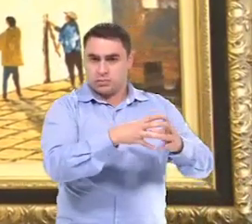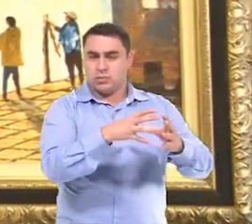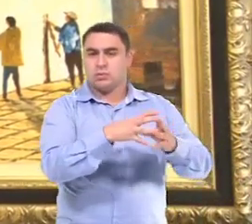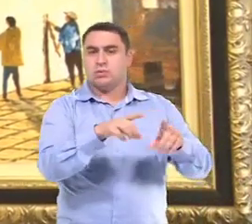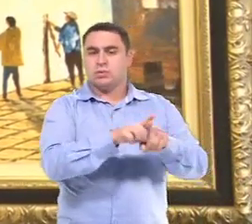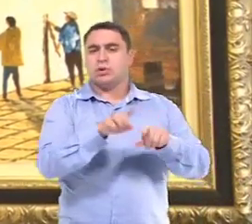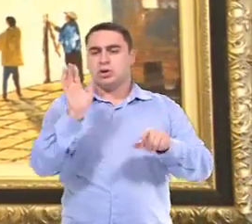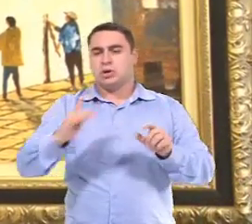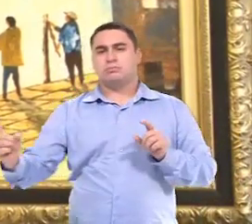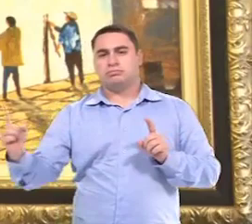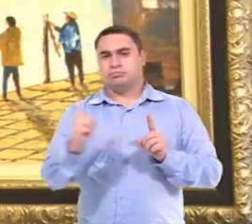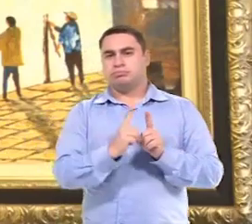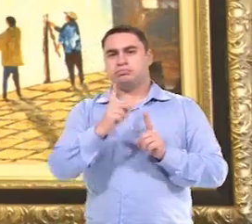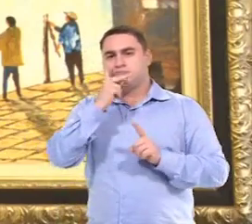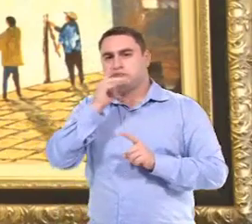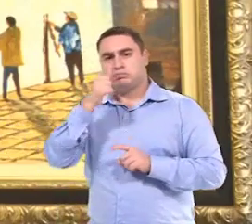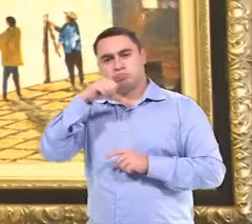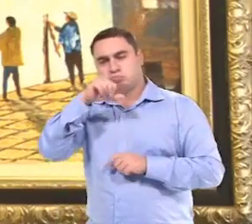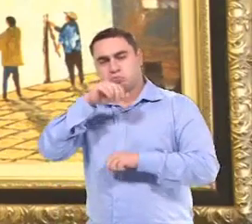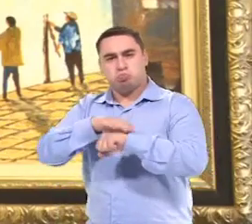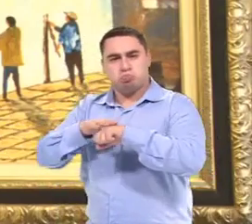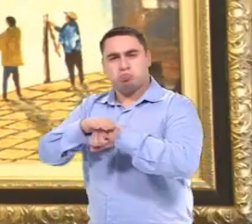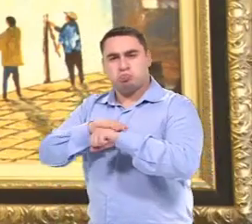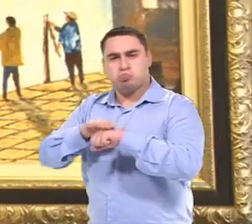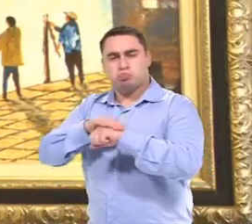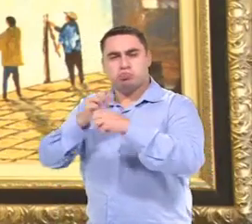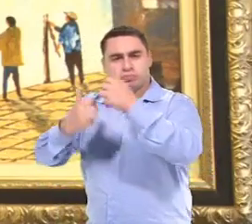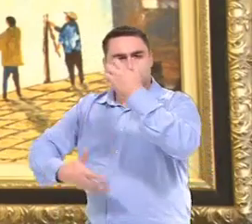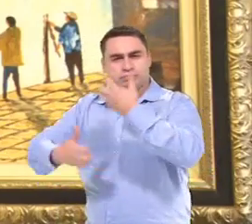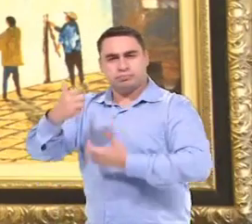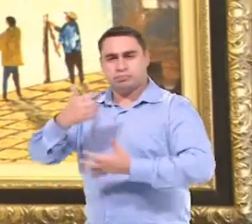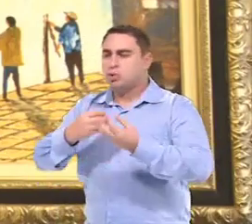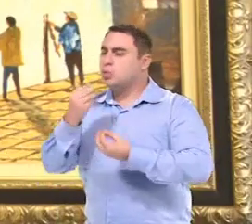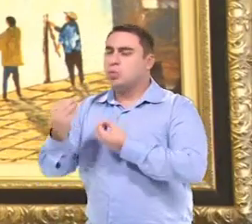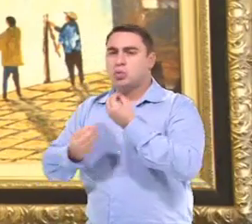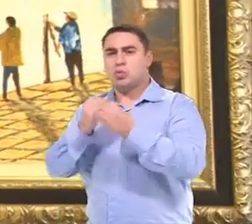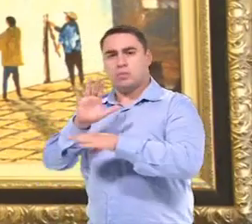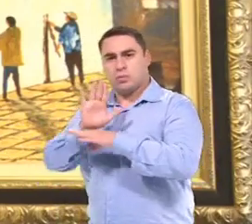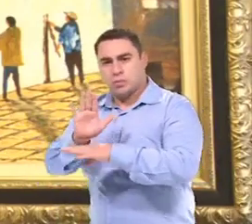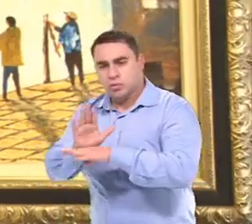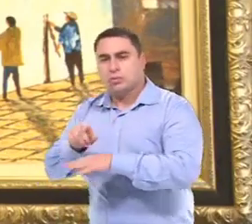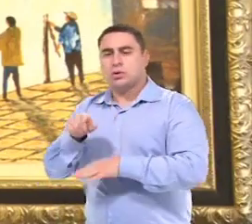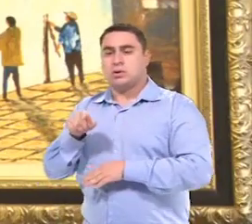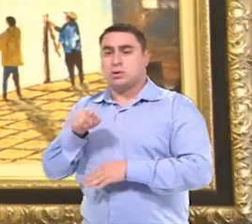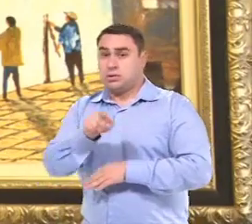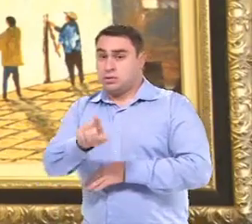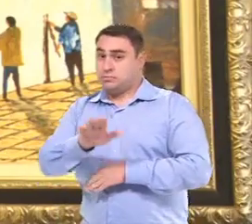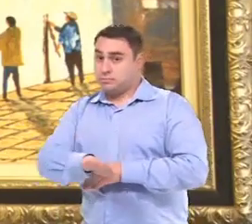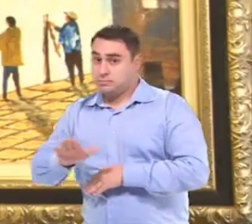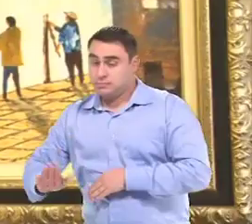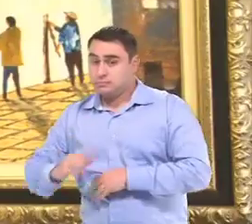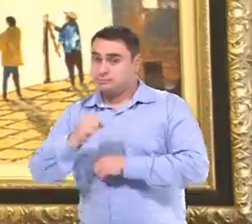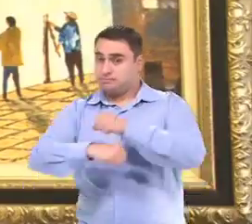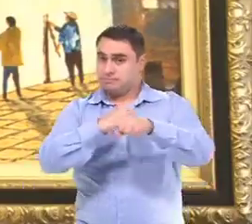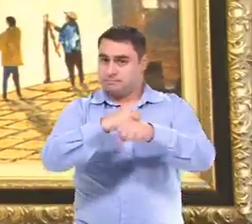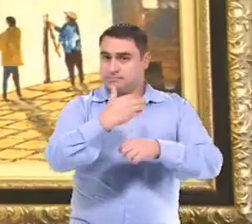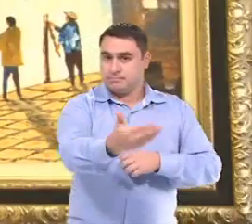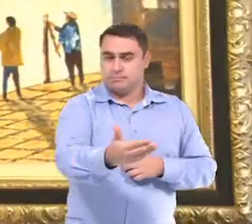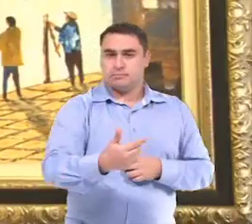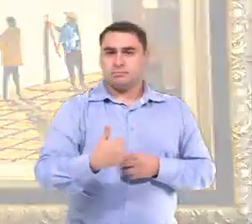E a gente já conversa com os pais, Para ver como que a gente vai preparar a escola Para atender esse aluno no ano seguinte.